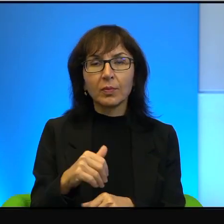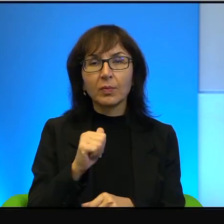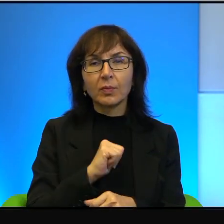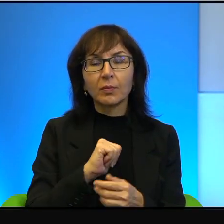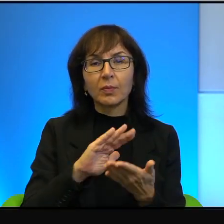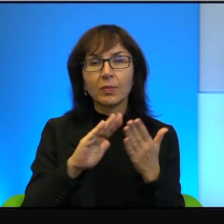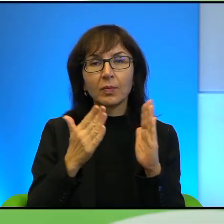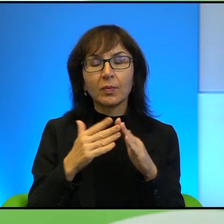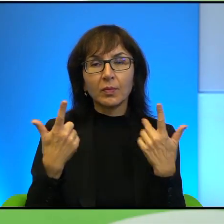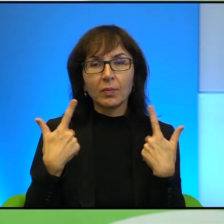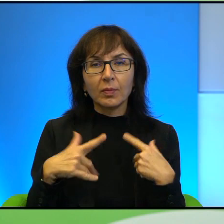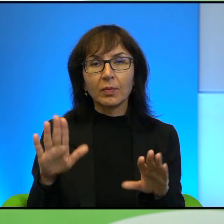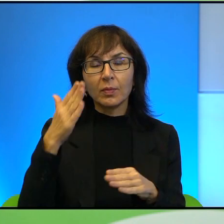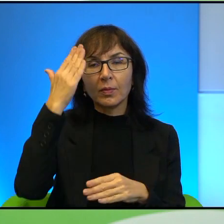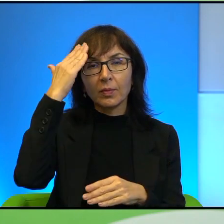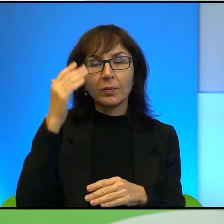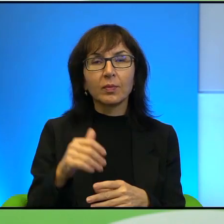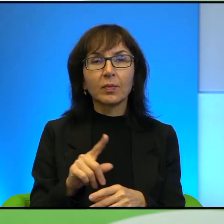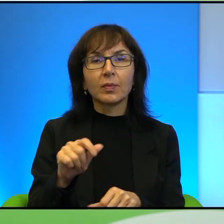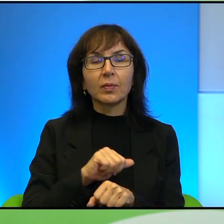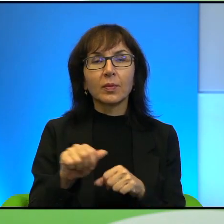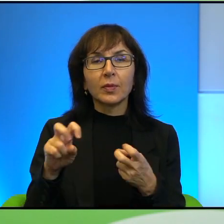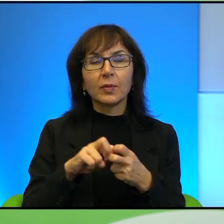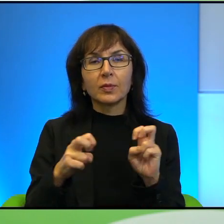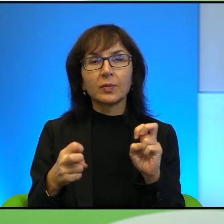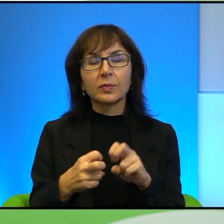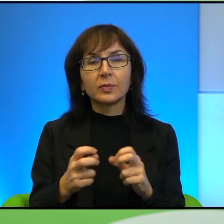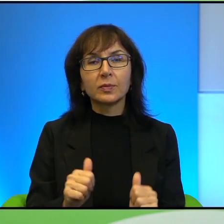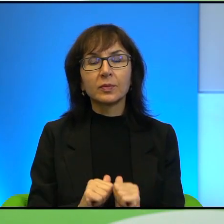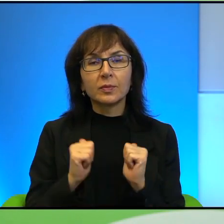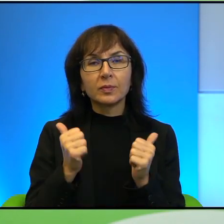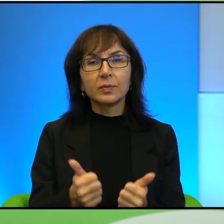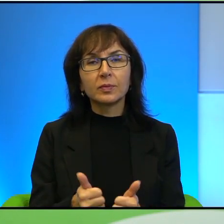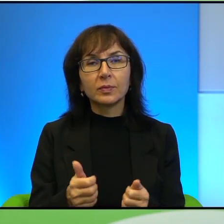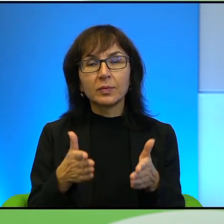To też jest chyba taki problem, żeby jednak na drodze do porozumienia.